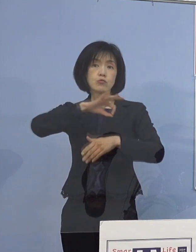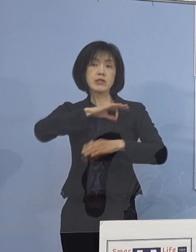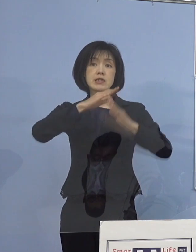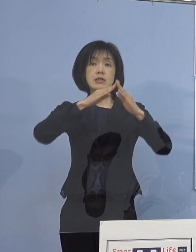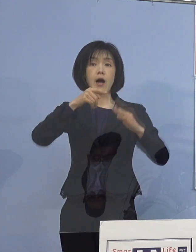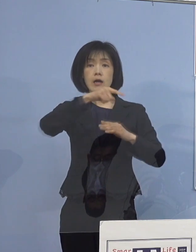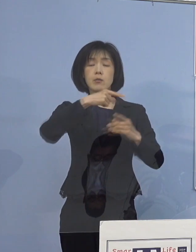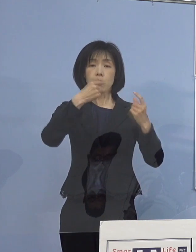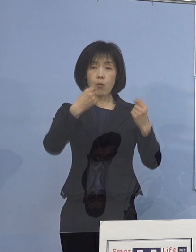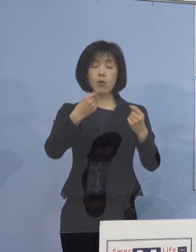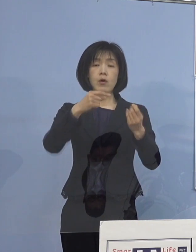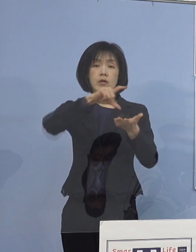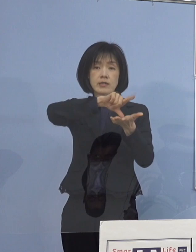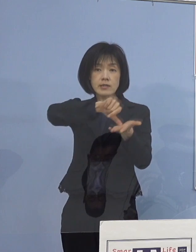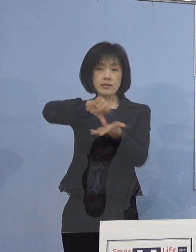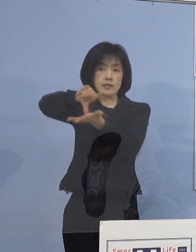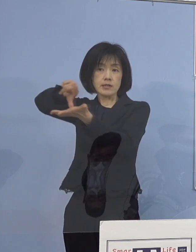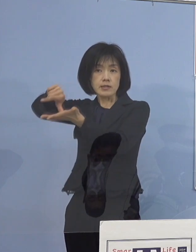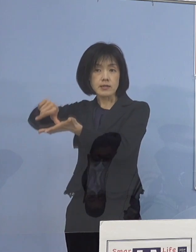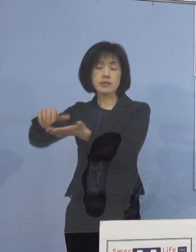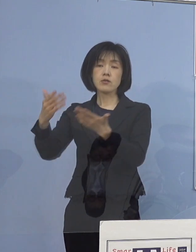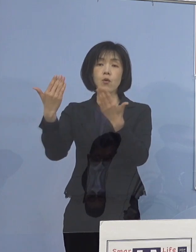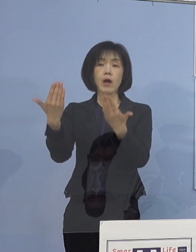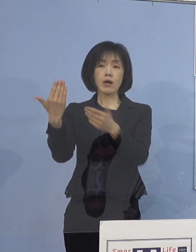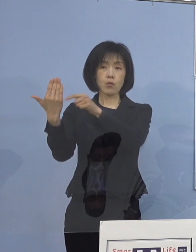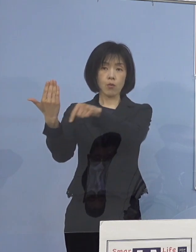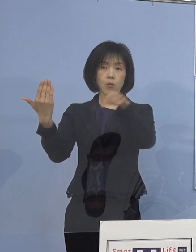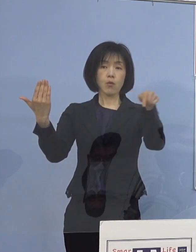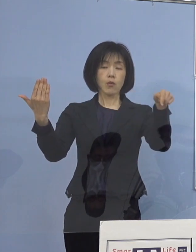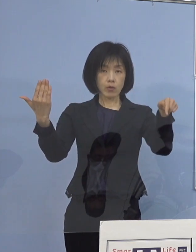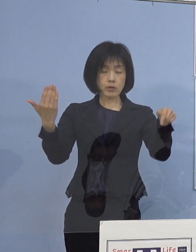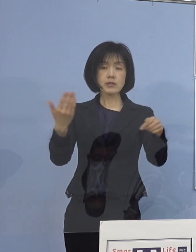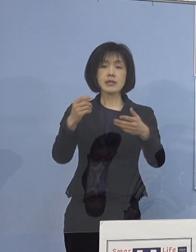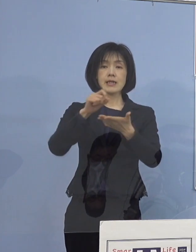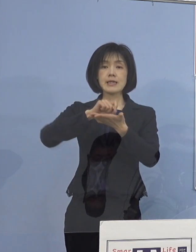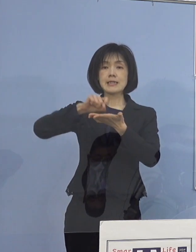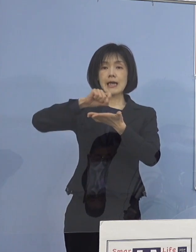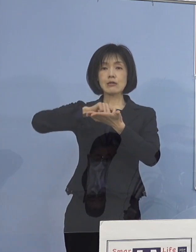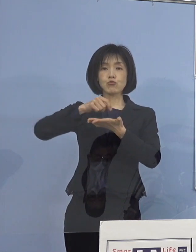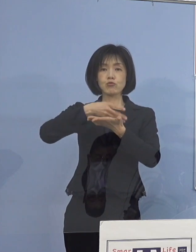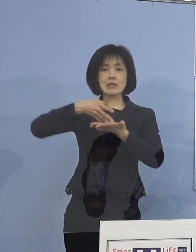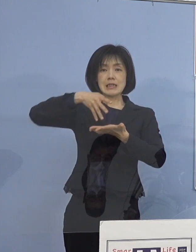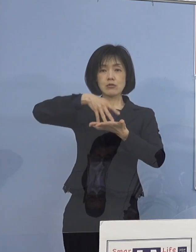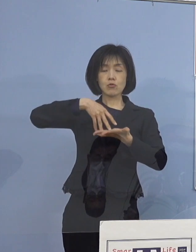管内の各学校に対して チェックリストなどを活用いただき